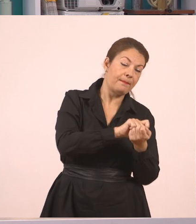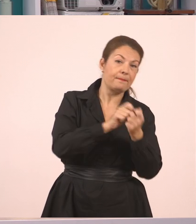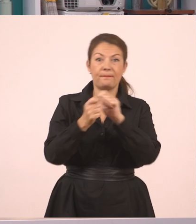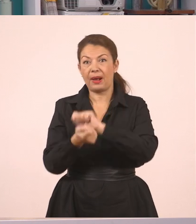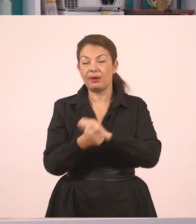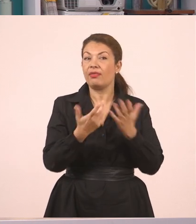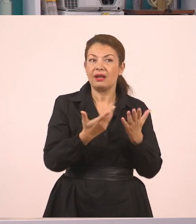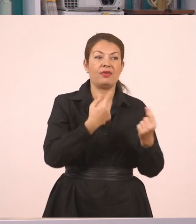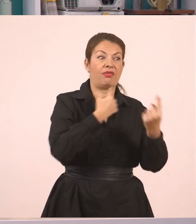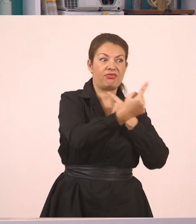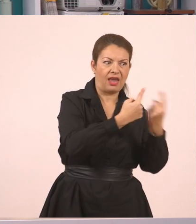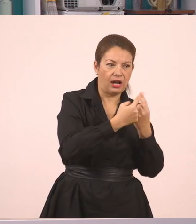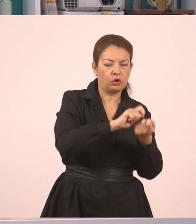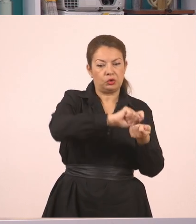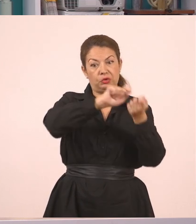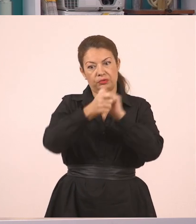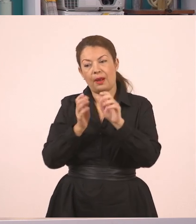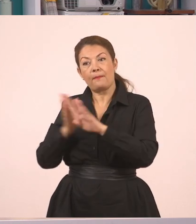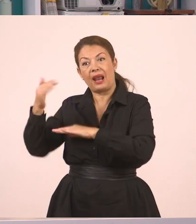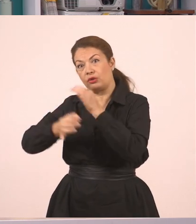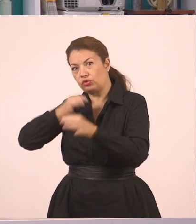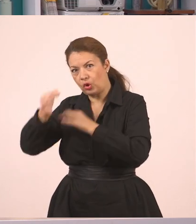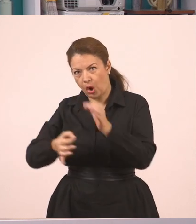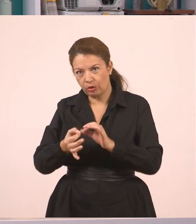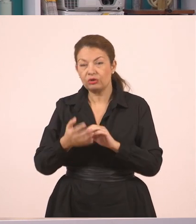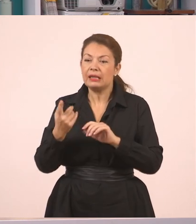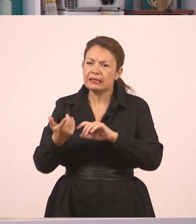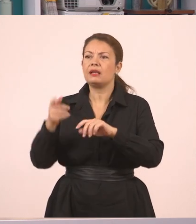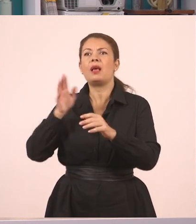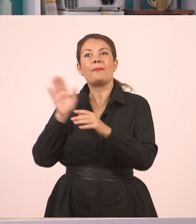Αλλά και πώς από τον πλάγιο μπορώ να πάω στον ευθύ. Πάμε; Λοιπόν, για να δούμε.